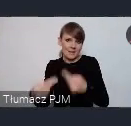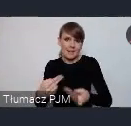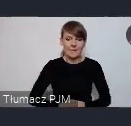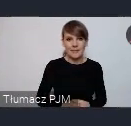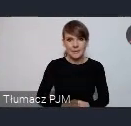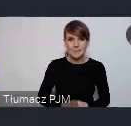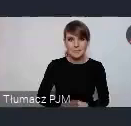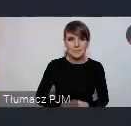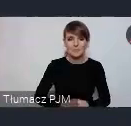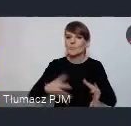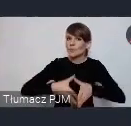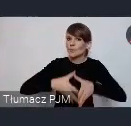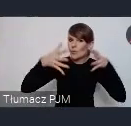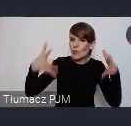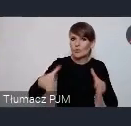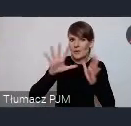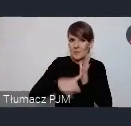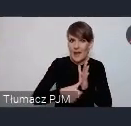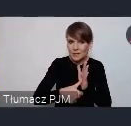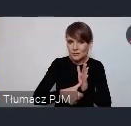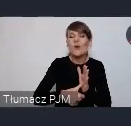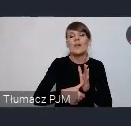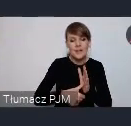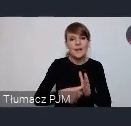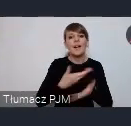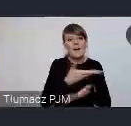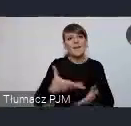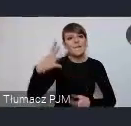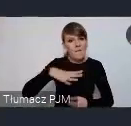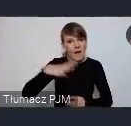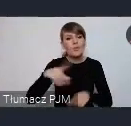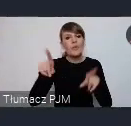Duże miasta zachęcamy do korzystania także z tego kanału